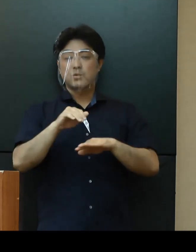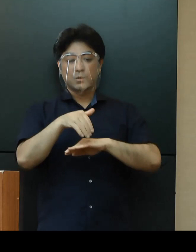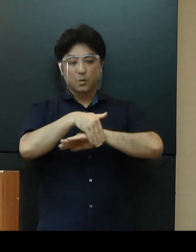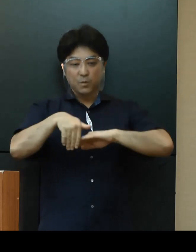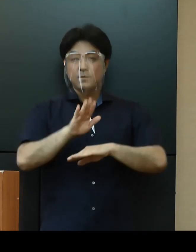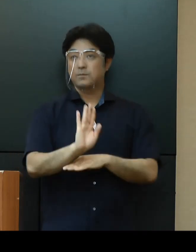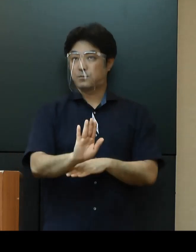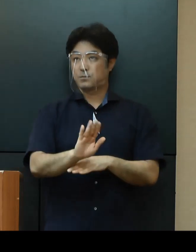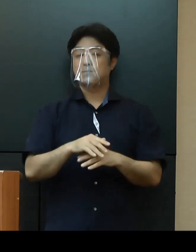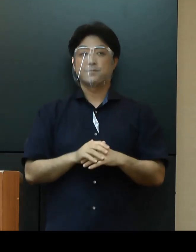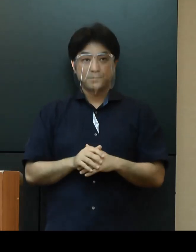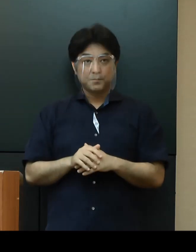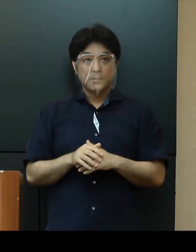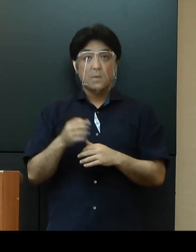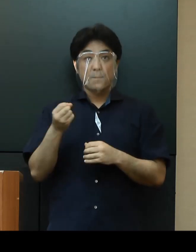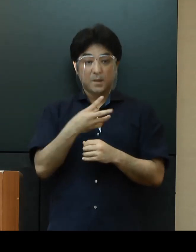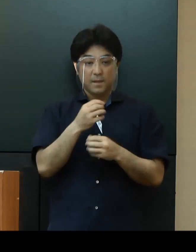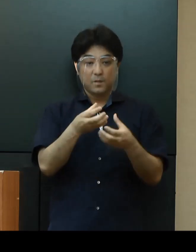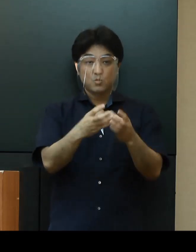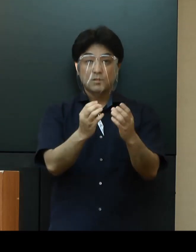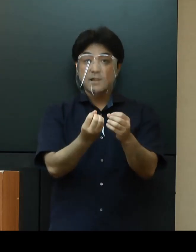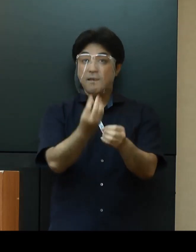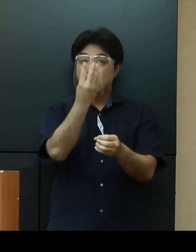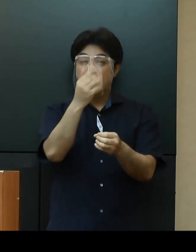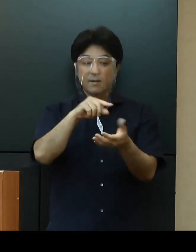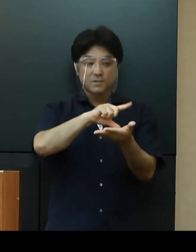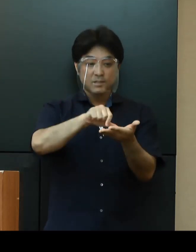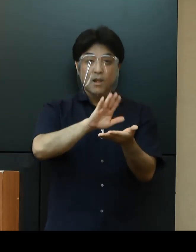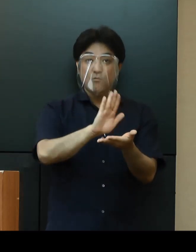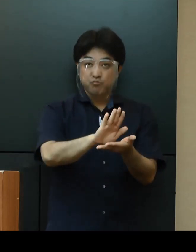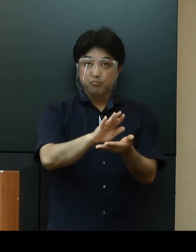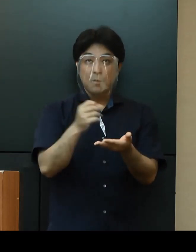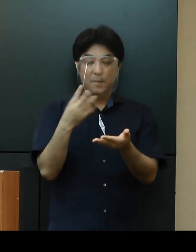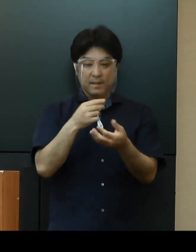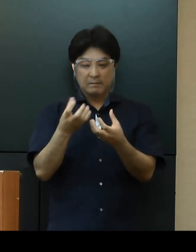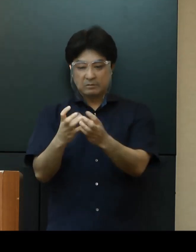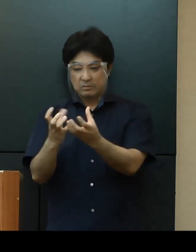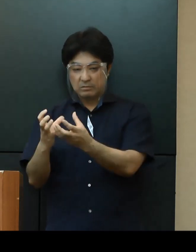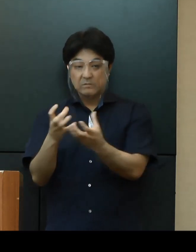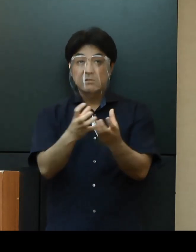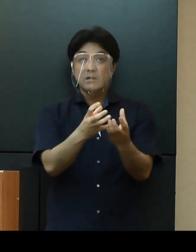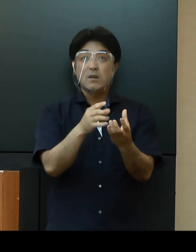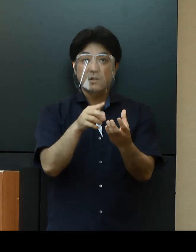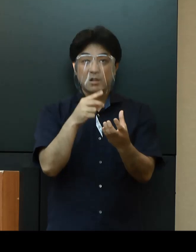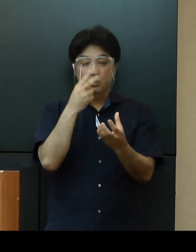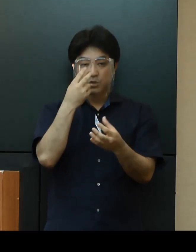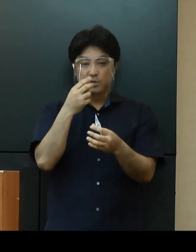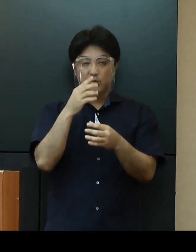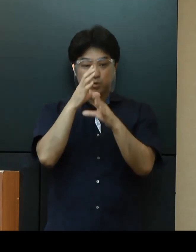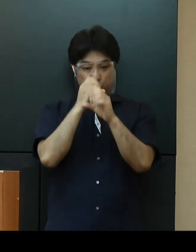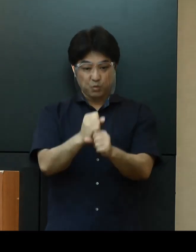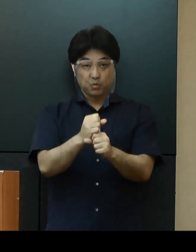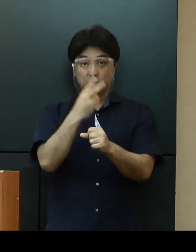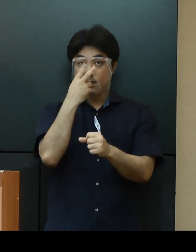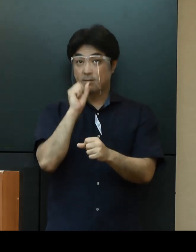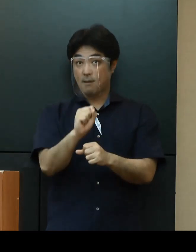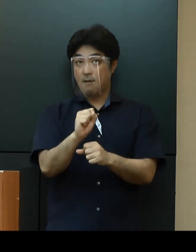また、クラスターの発生が疑われる地域や集団等における集中検査の実施を引き続き検討してまいります